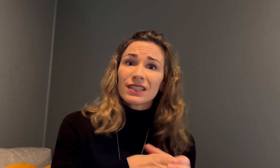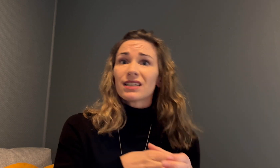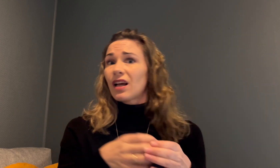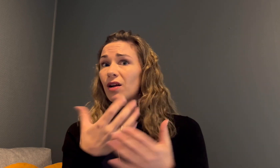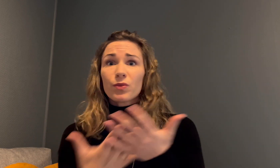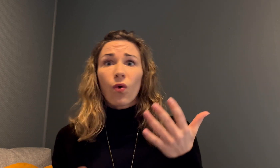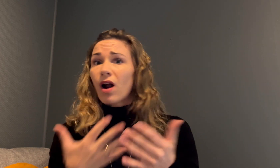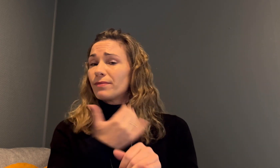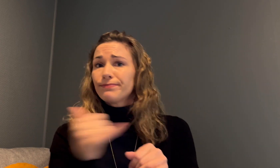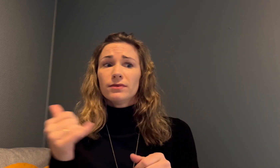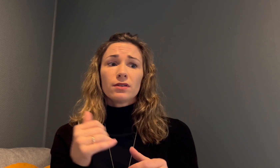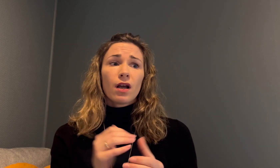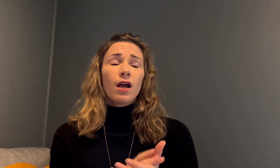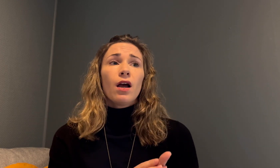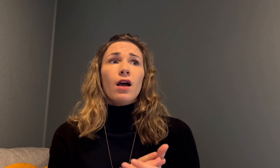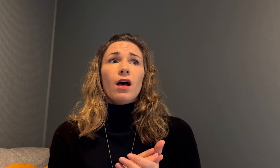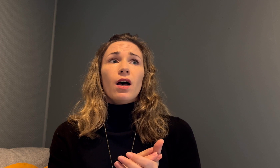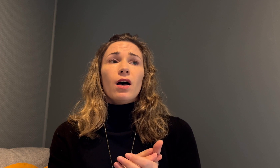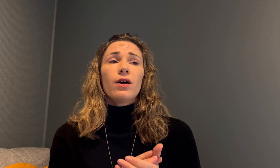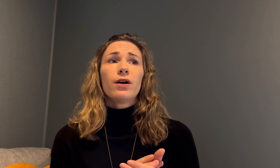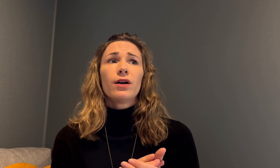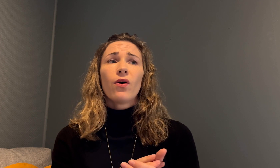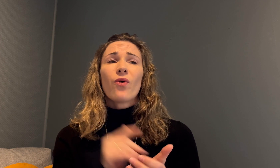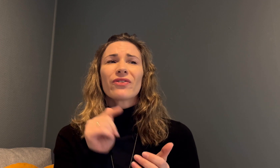Minoriteter, språk og så videre.